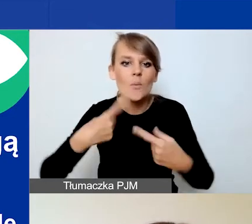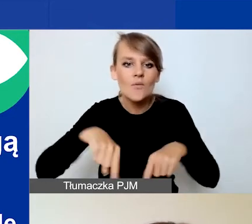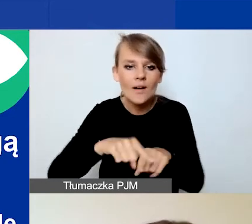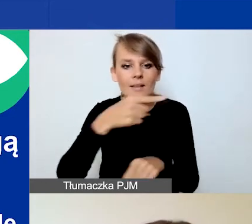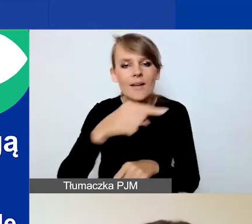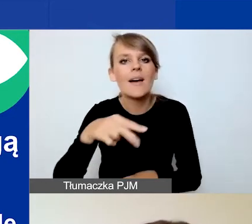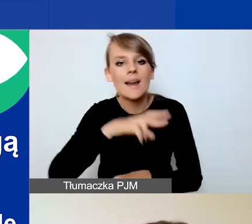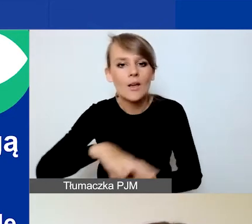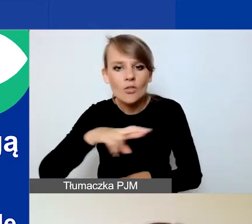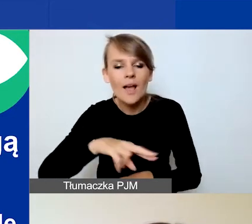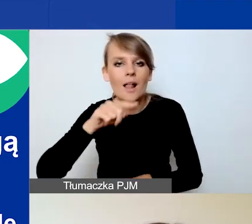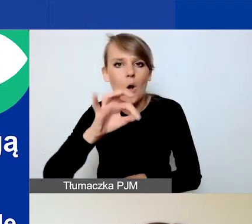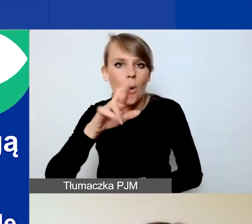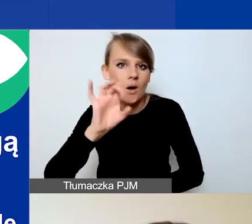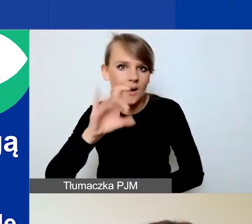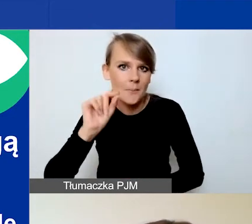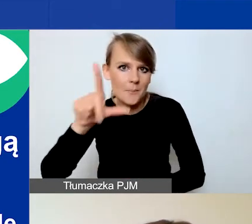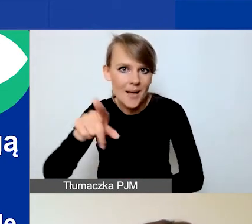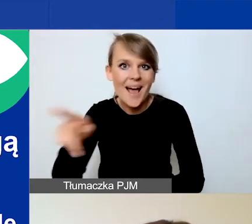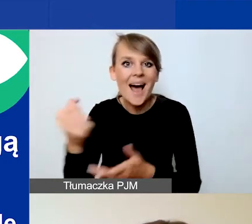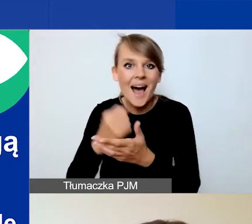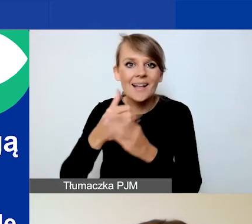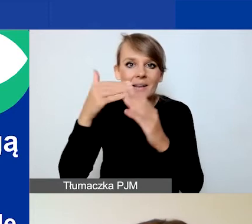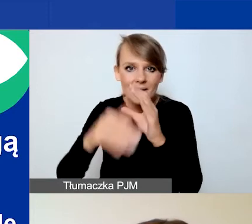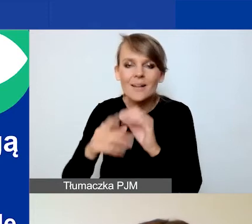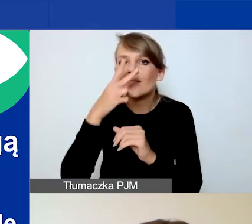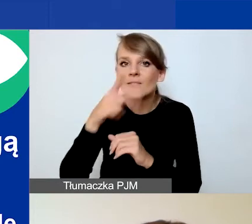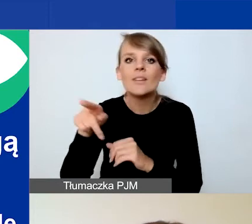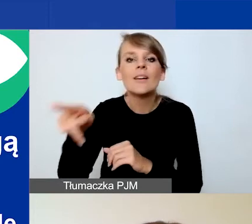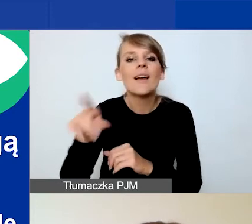Ten adres mailowy jest widoczny również na stronie głównej Generatora.